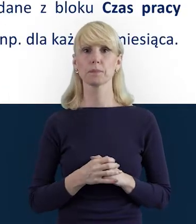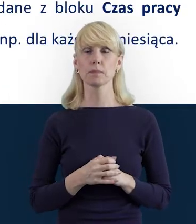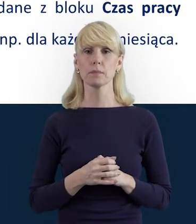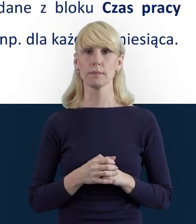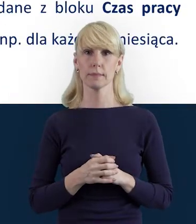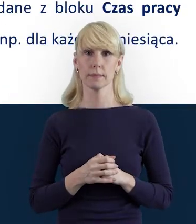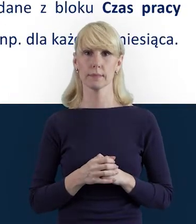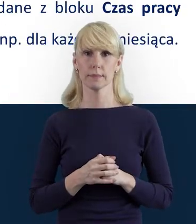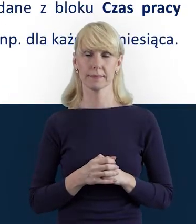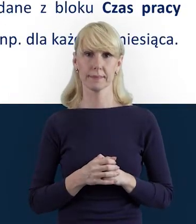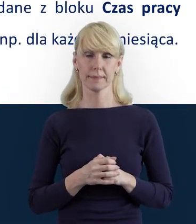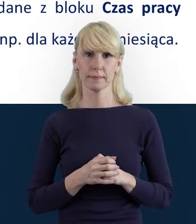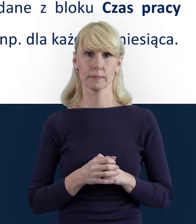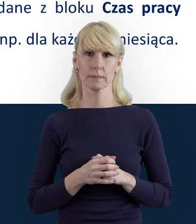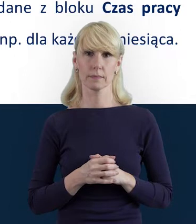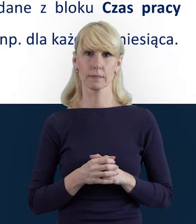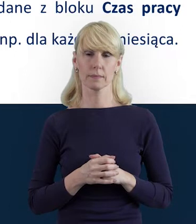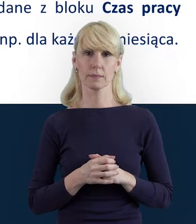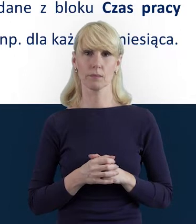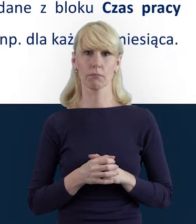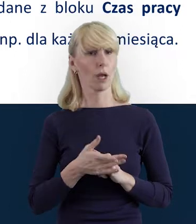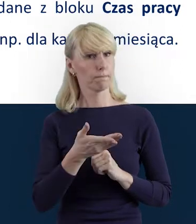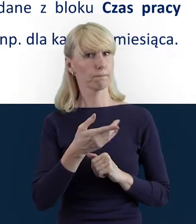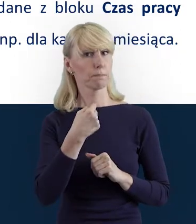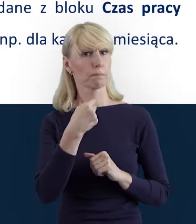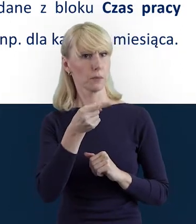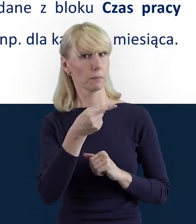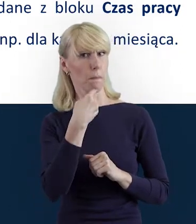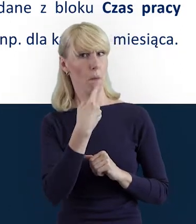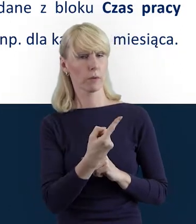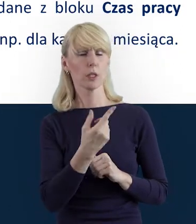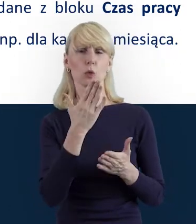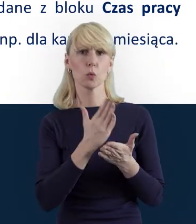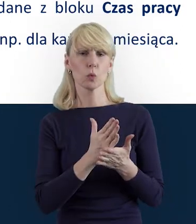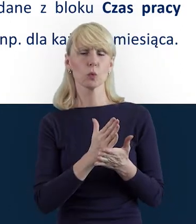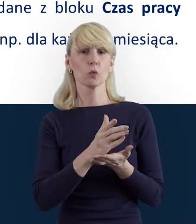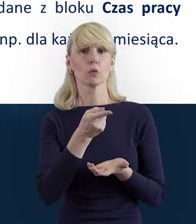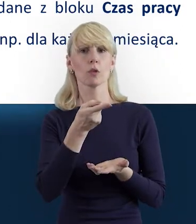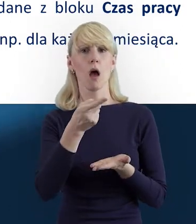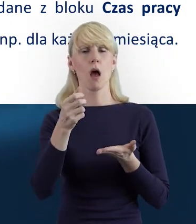Magdo, wspomniałaś, że wypełniając tę Bazę Personelu,